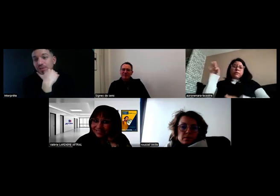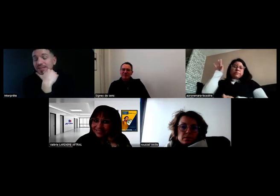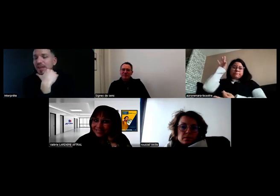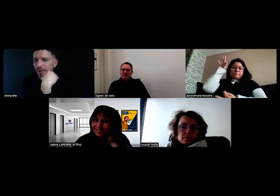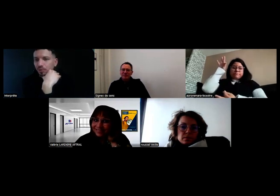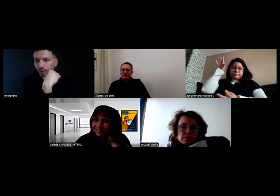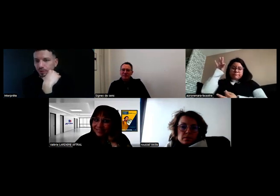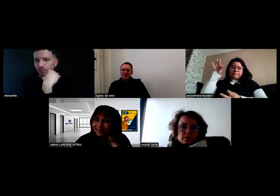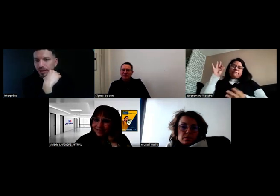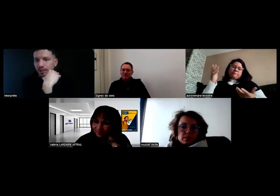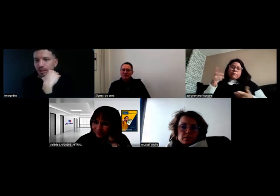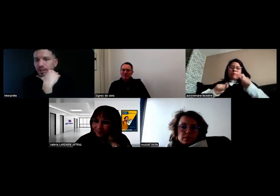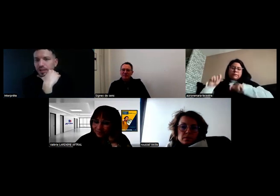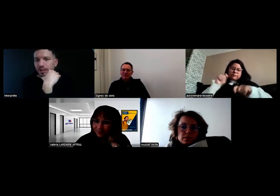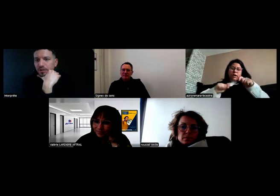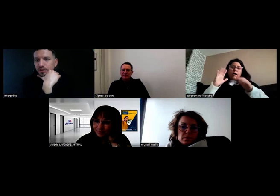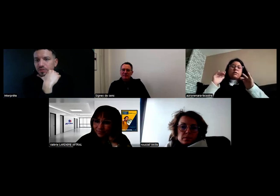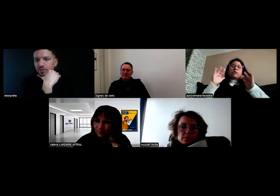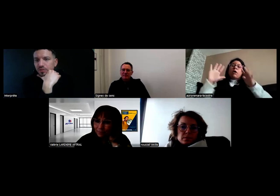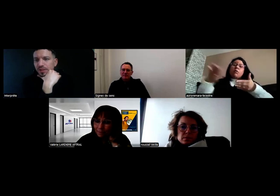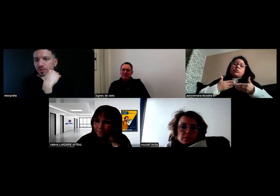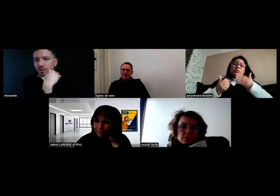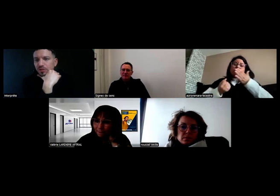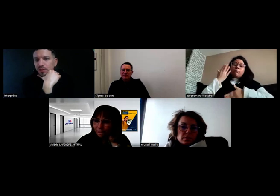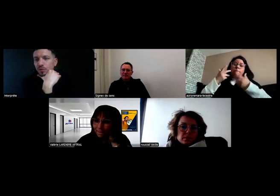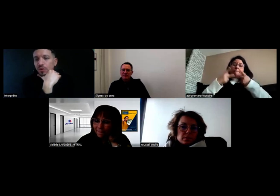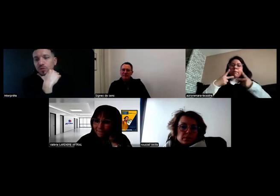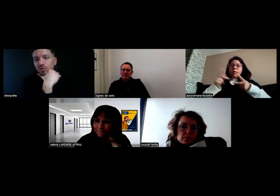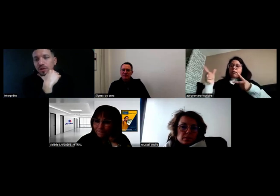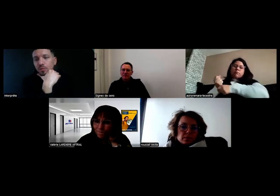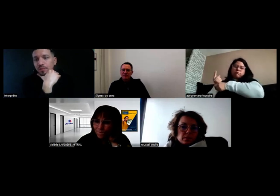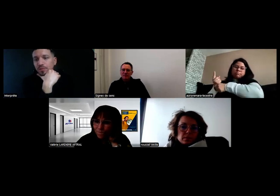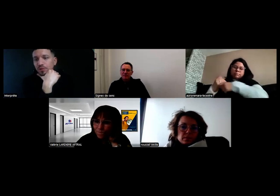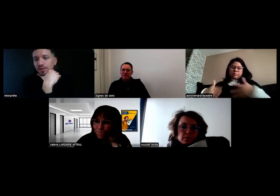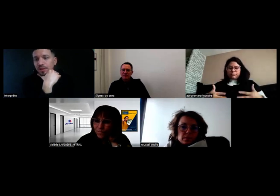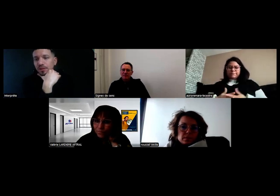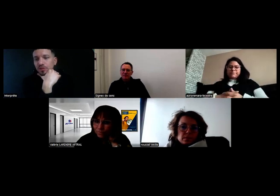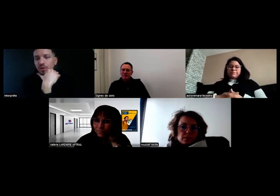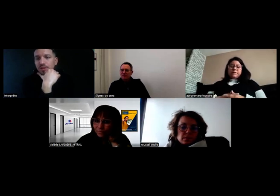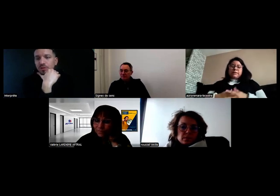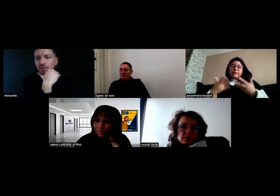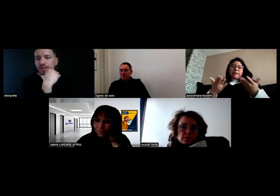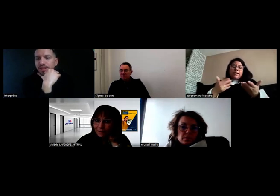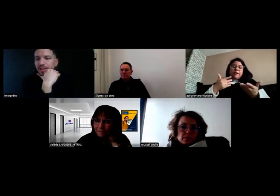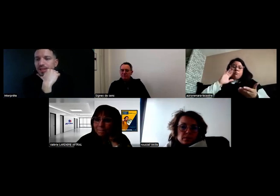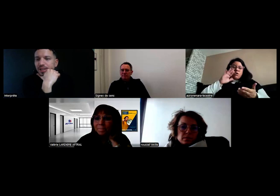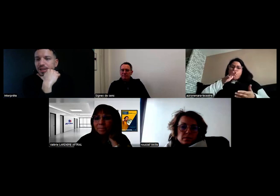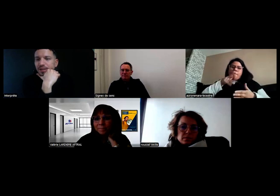Donc, ça, c'est valable quatre mois, en tout cas. C'est ce que j'ai actuellement et quand j'aurai mon permis officiel, je pourrai le mettre de côté.